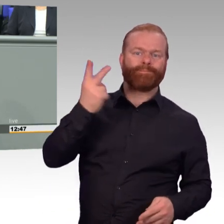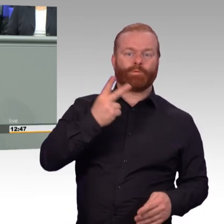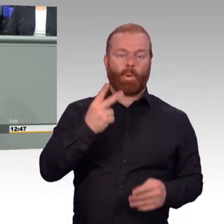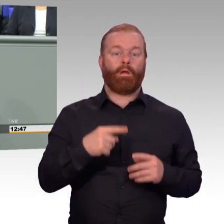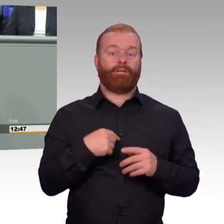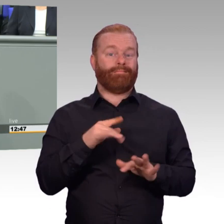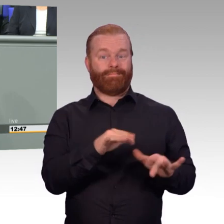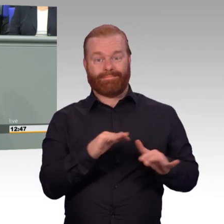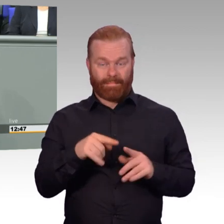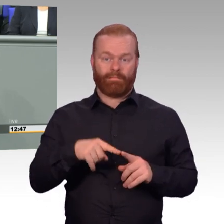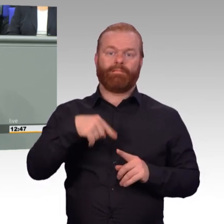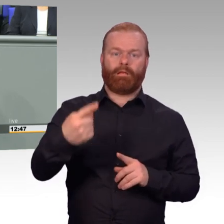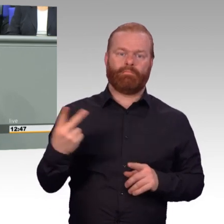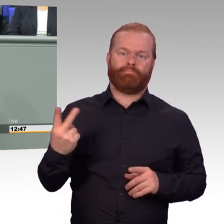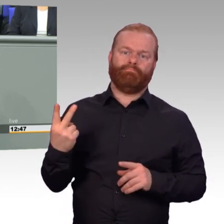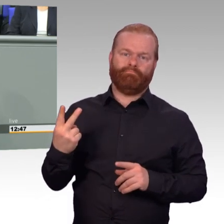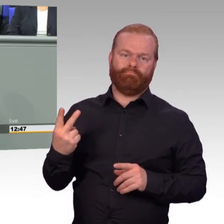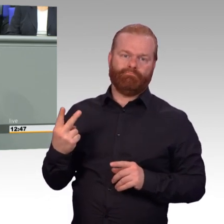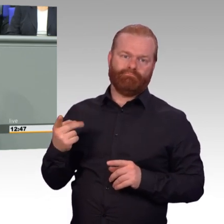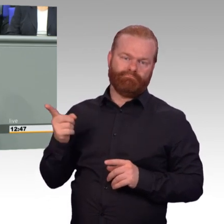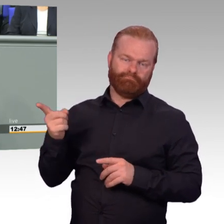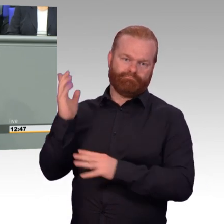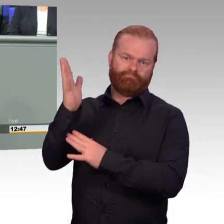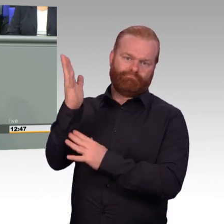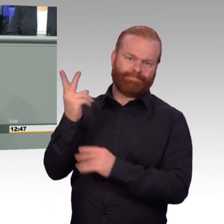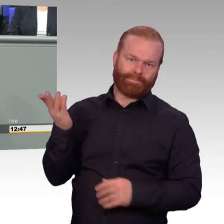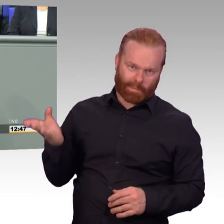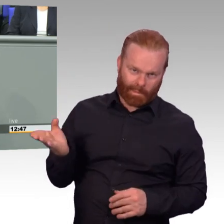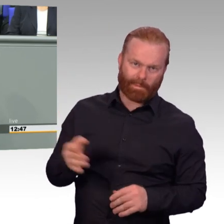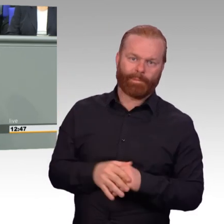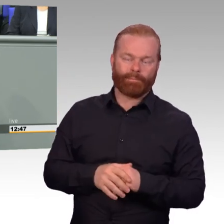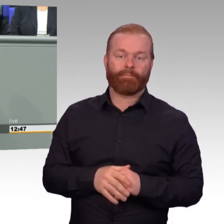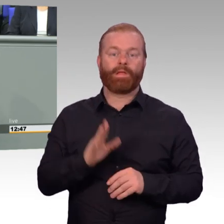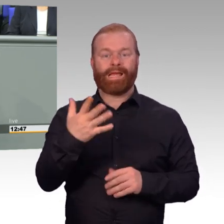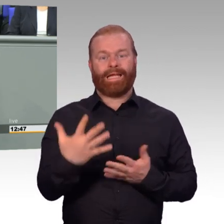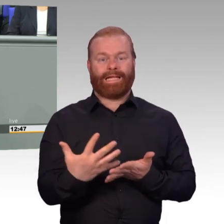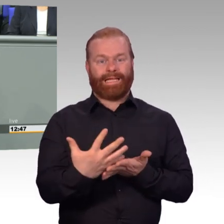und alle Ungleichbehandlungen zwischen aktiven Soldaten und Reservisten wegnehmen.